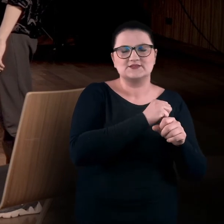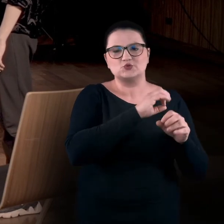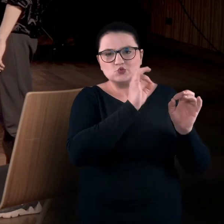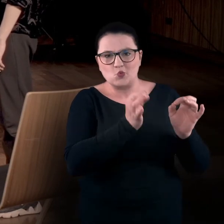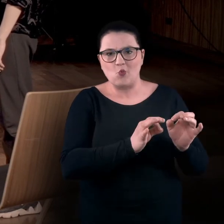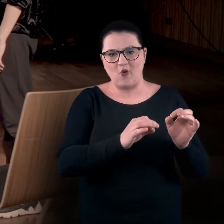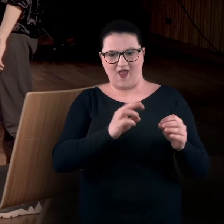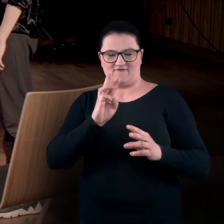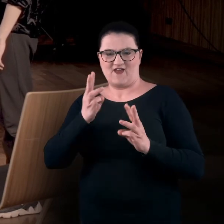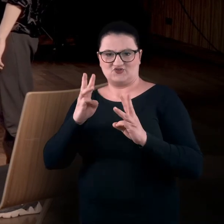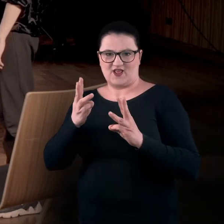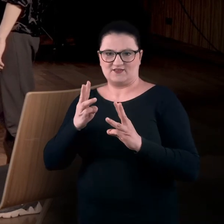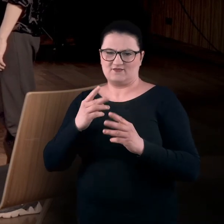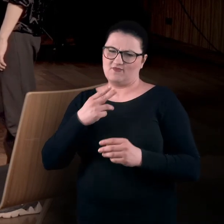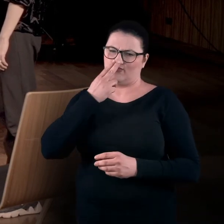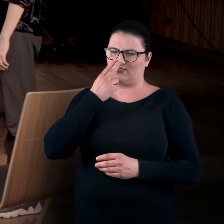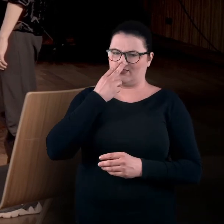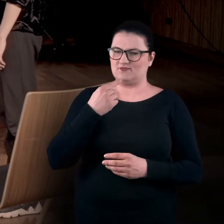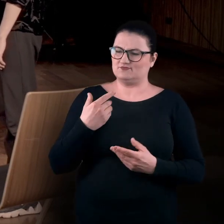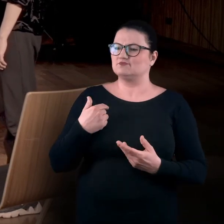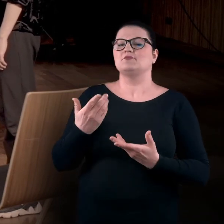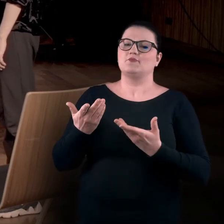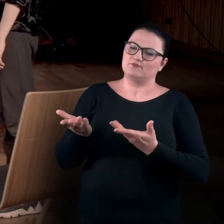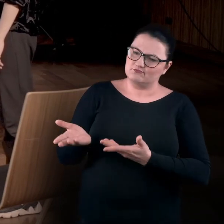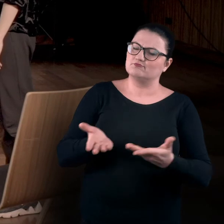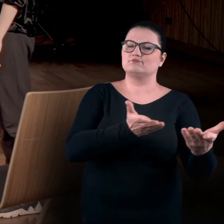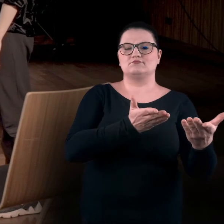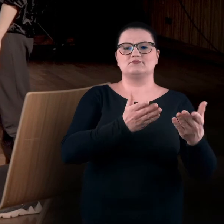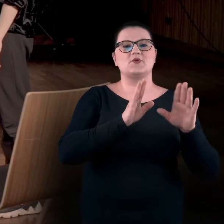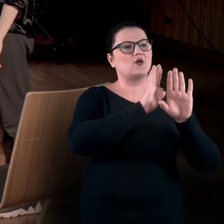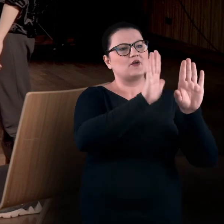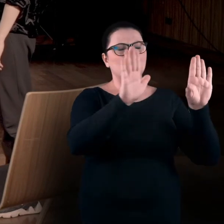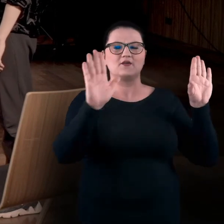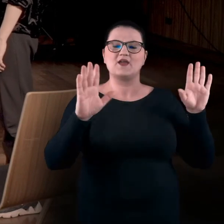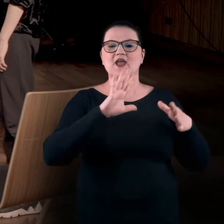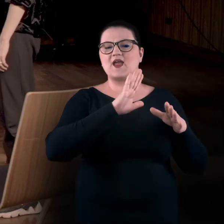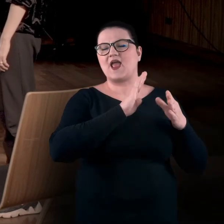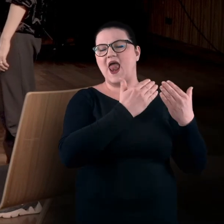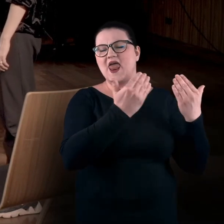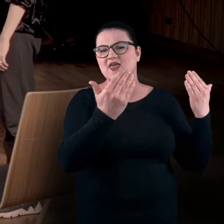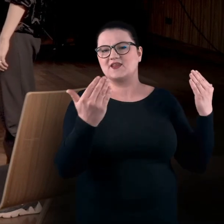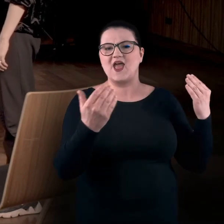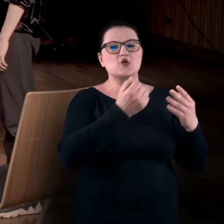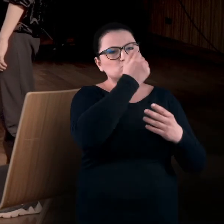Zwykle zostajemy wpuszczeni w przestrzeń galeryjną, gdzie wiszą obrazy na ścianach, za szkłem.